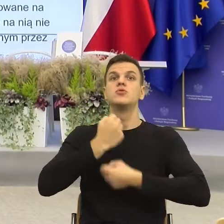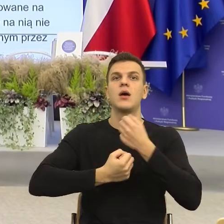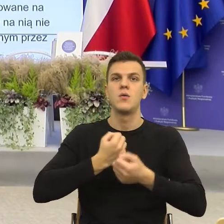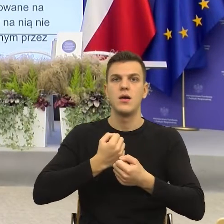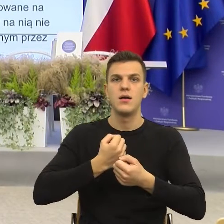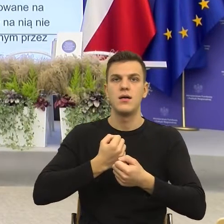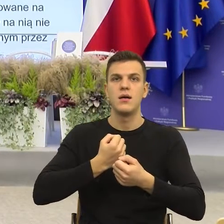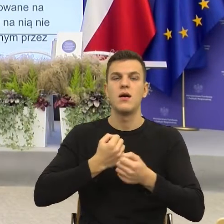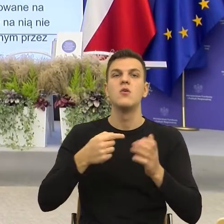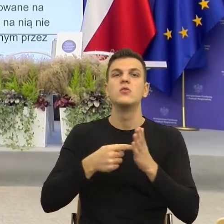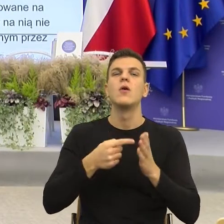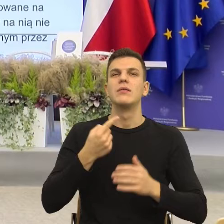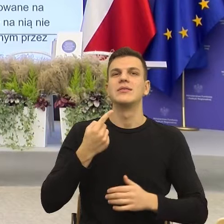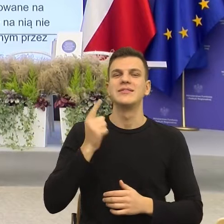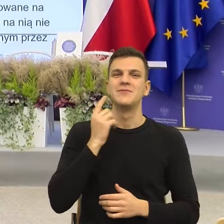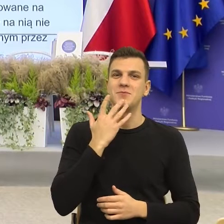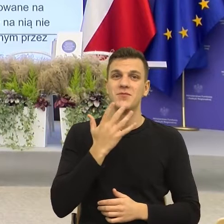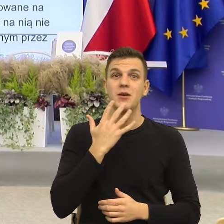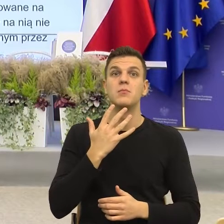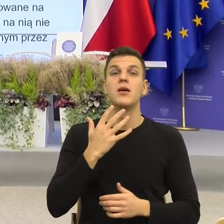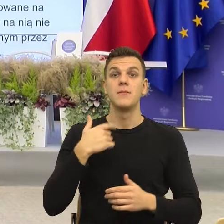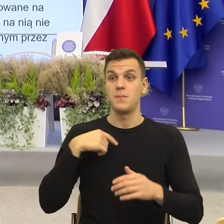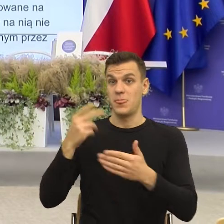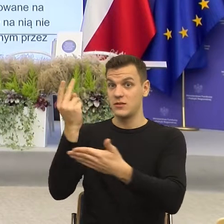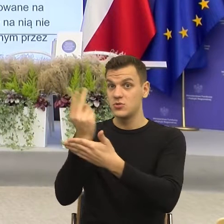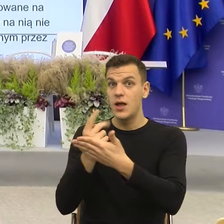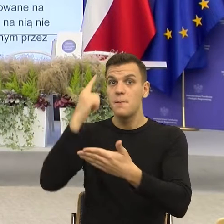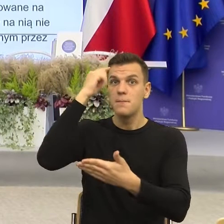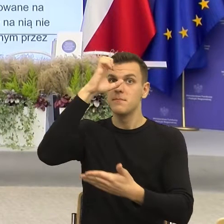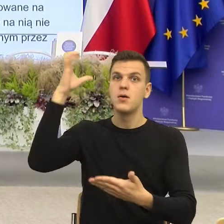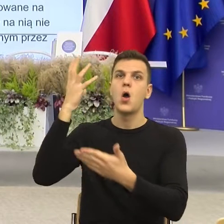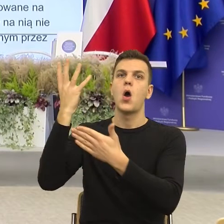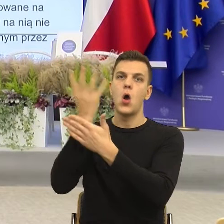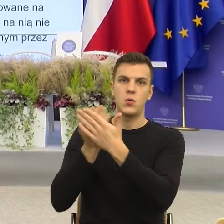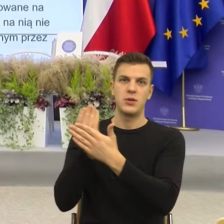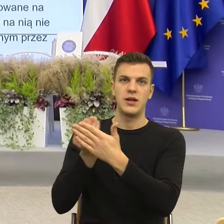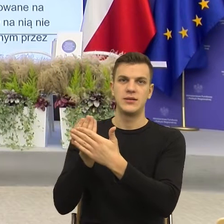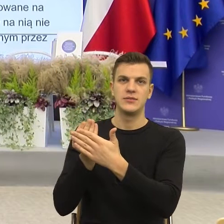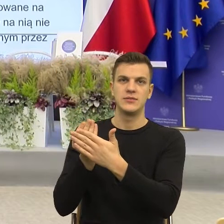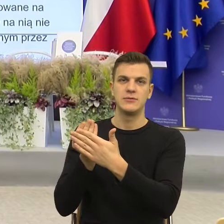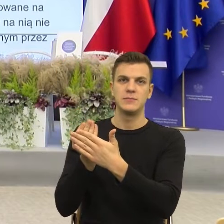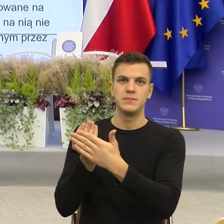nasz umysł konstruuje obrazy, ja potrzebuję obraz tego organu. Ja nie widzę.